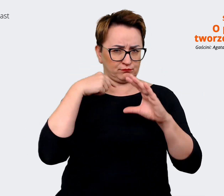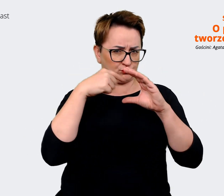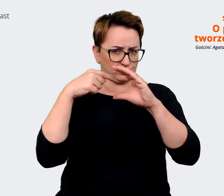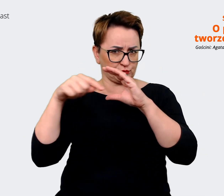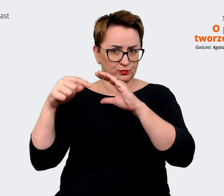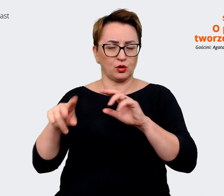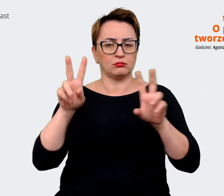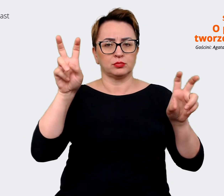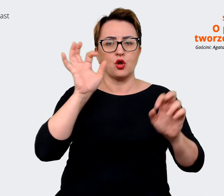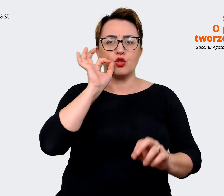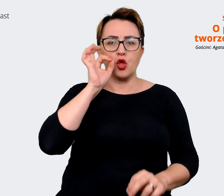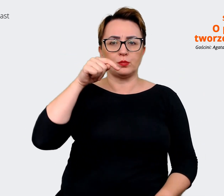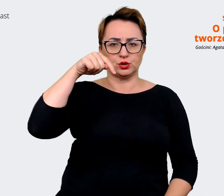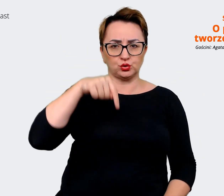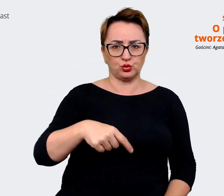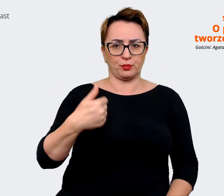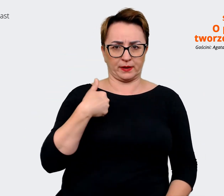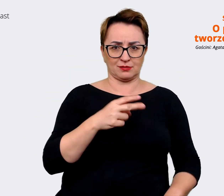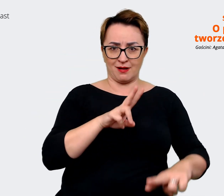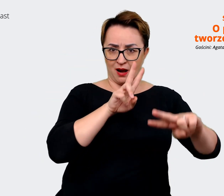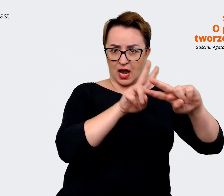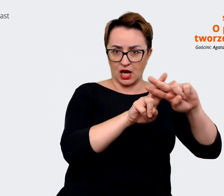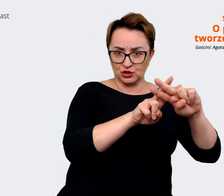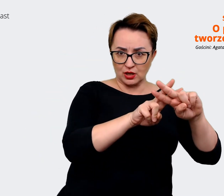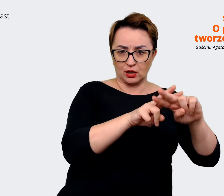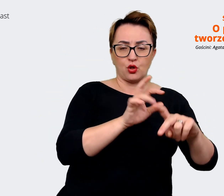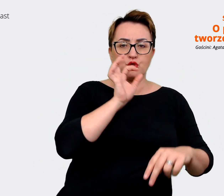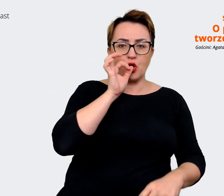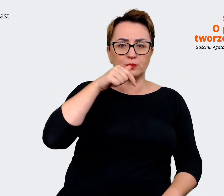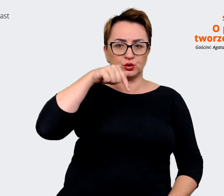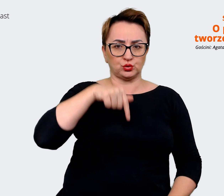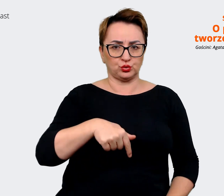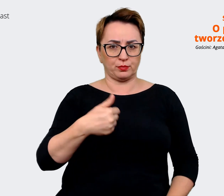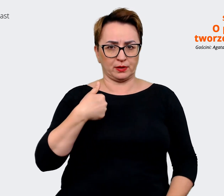To jest taki hashtag, który od lat towarzyszy Allegro. I w momencie,